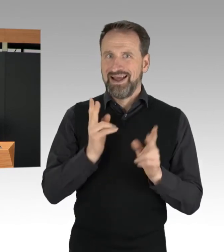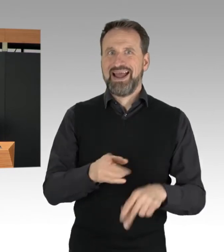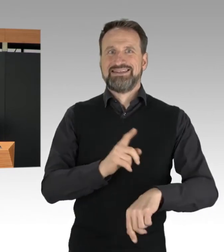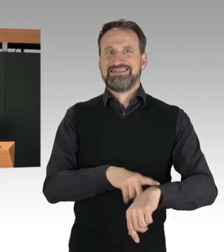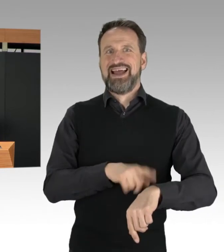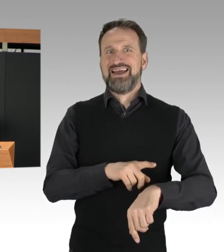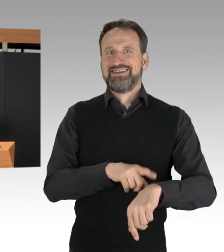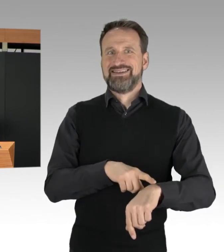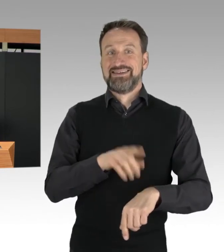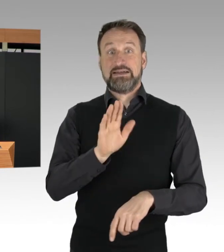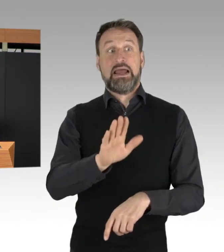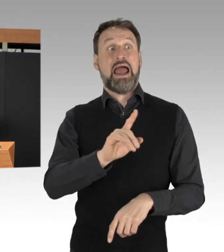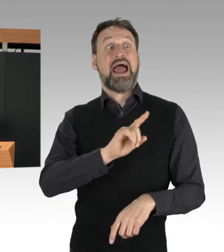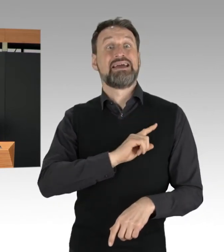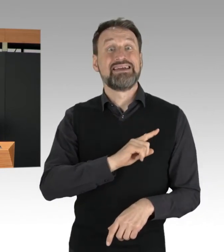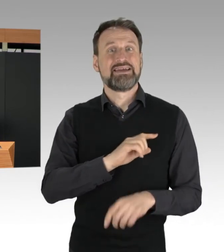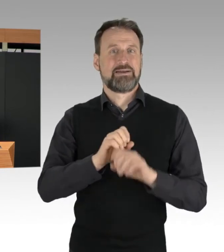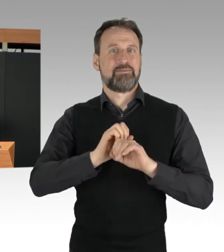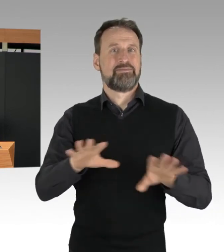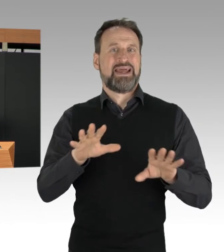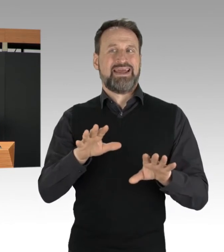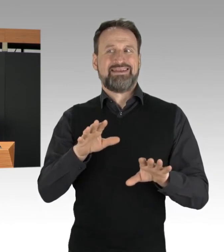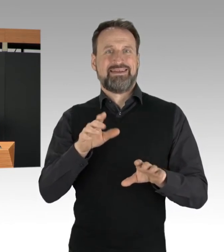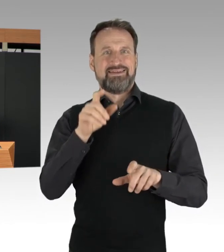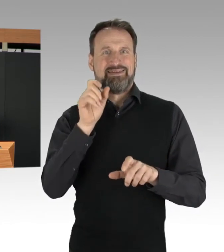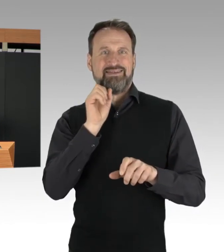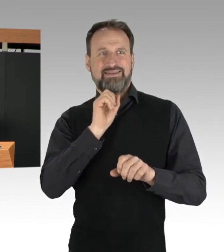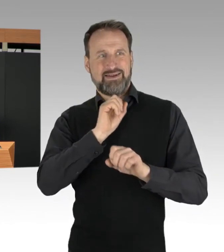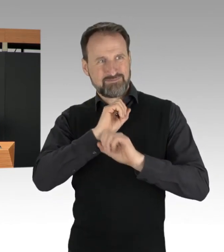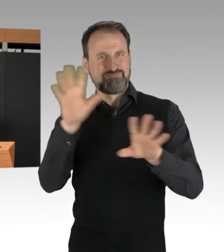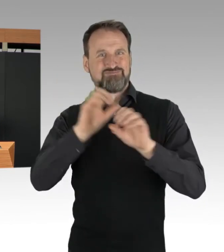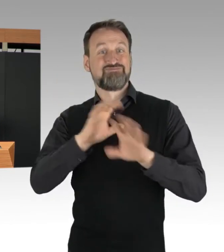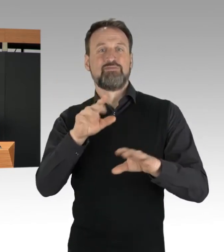eigene Medienvertreter zu den Protesten einfanden. Wir wissen, dass die Aktionen